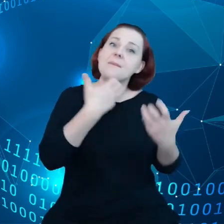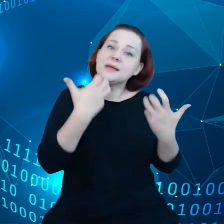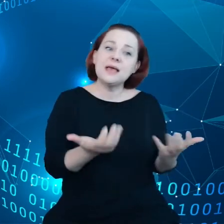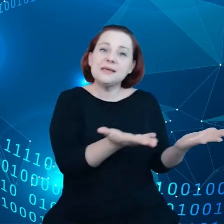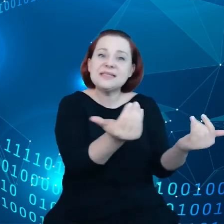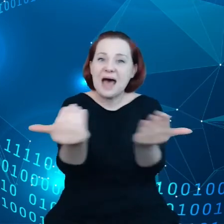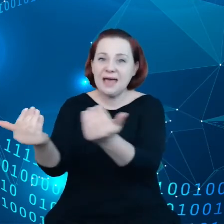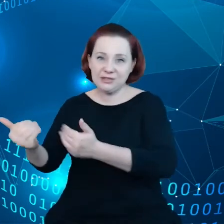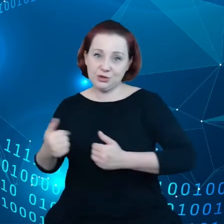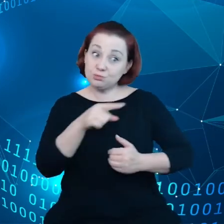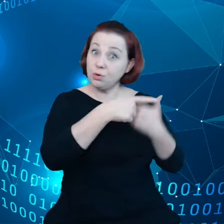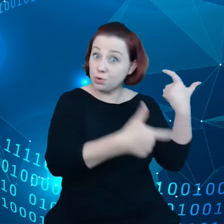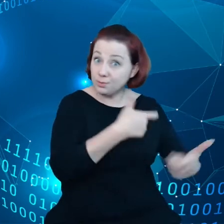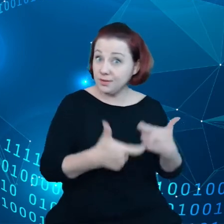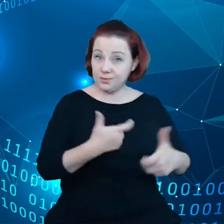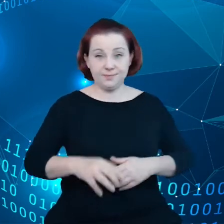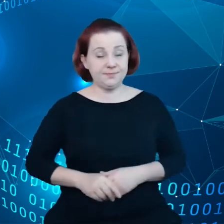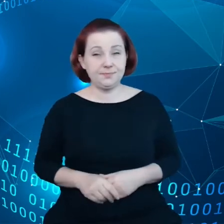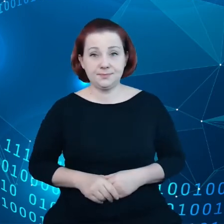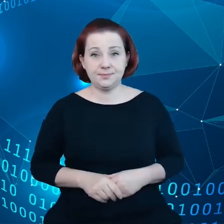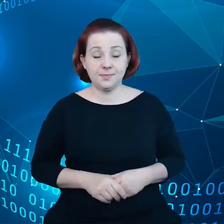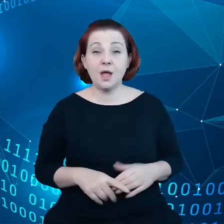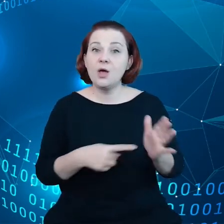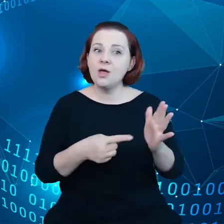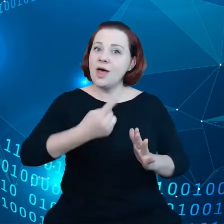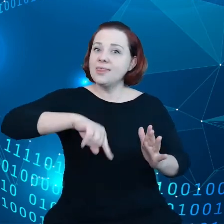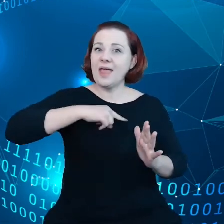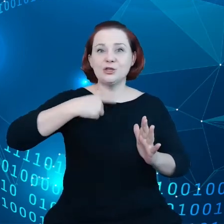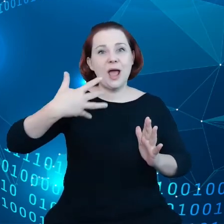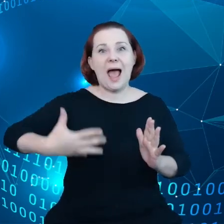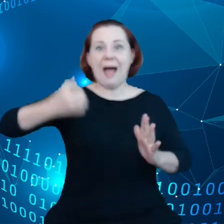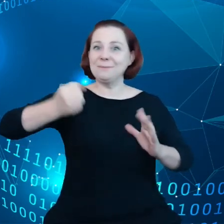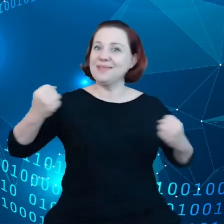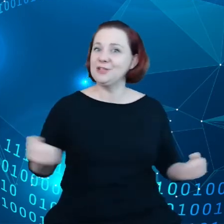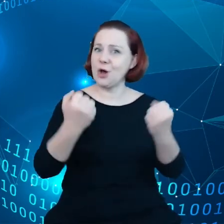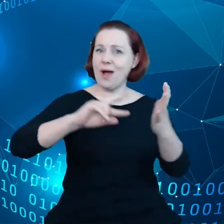w tej ambitnej agendzie, widzimy na slajdzie kilka inicjatyw,